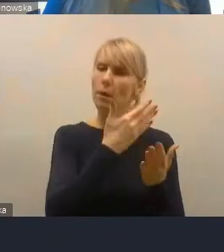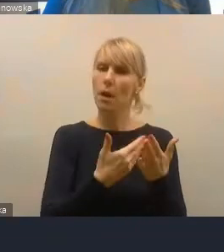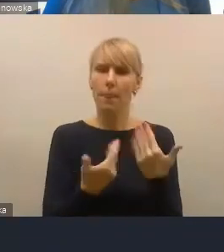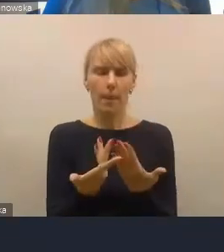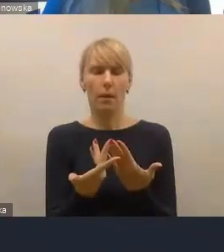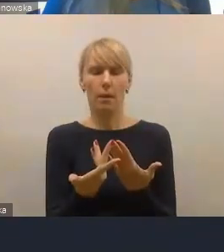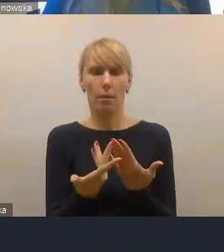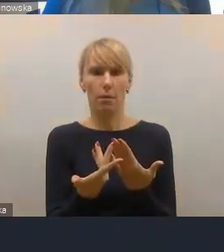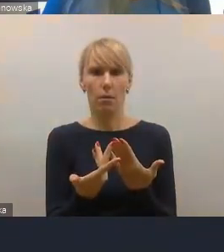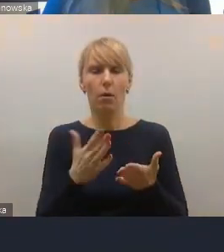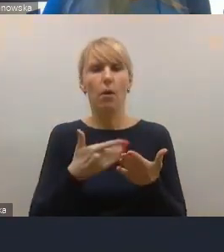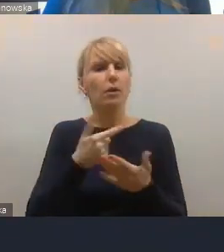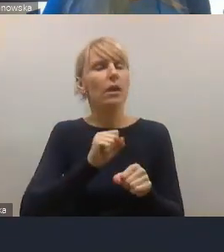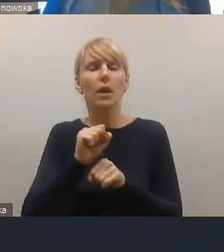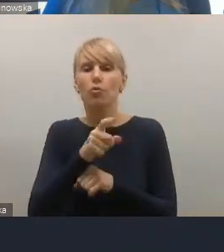które trzeba brać pod uwagę jak najbardziej,